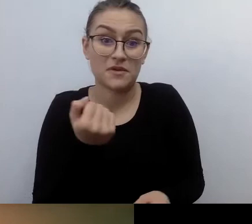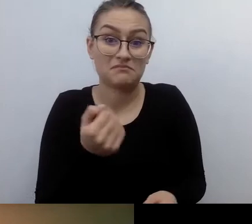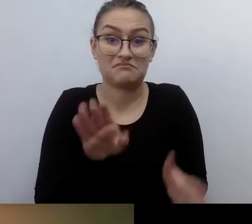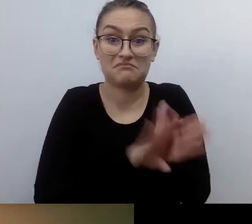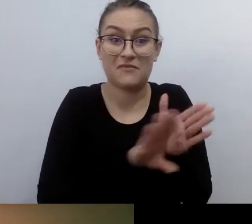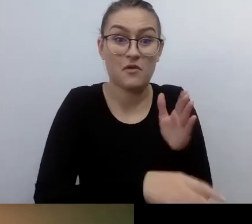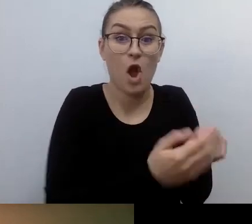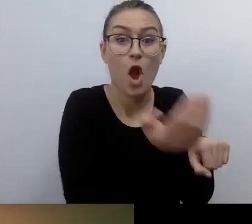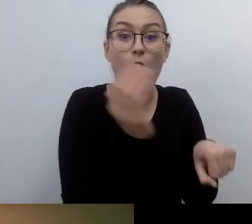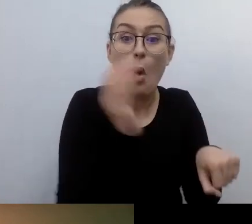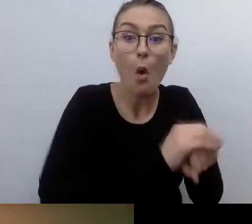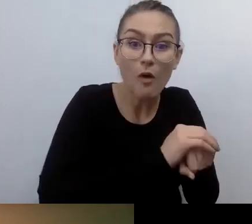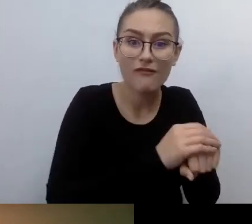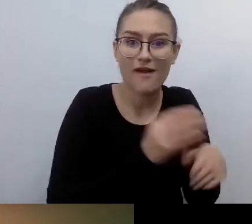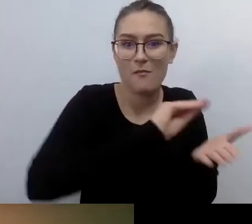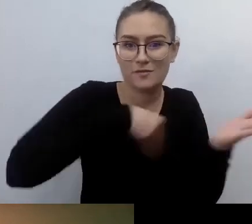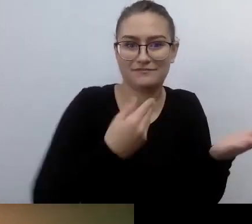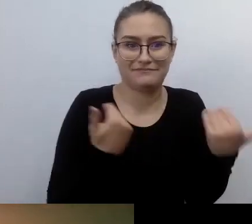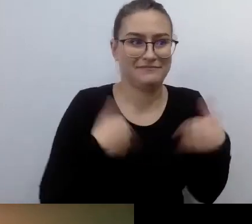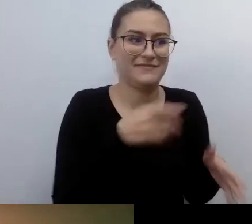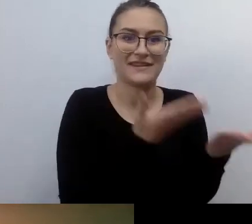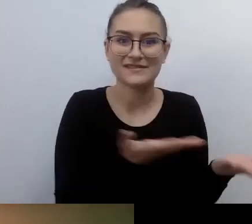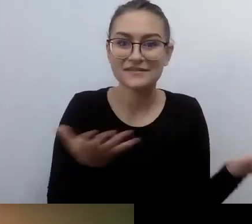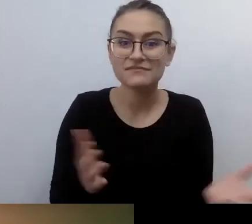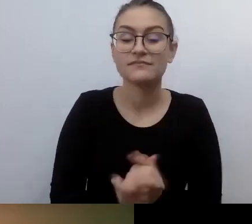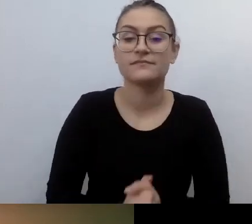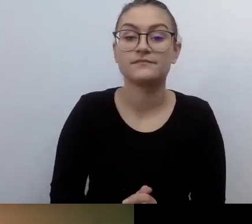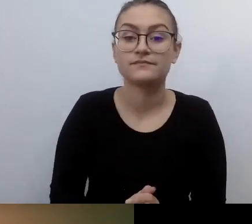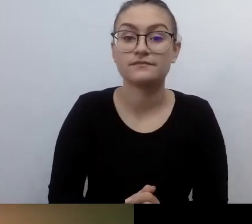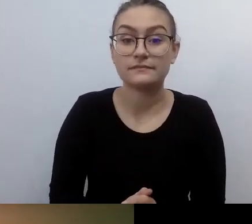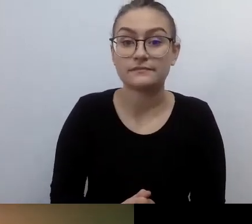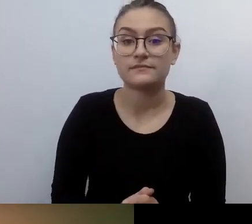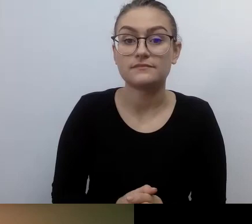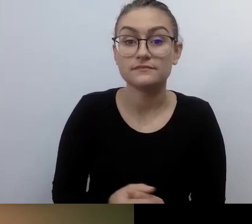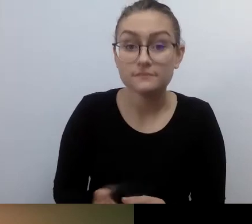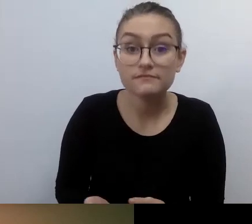że kierownik danego urzędu czy placówki w obecności innej osoby czyta dokument,